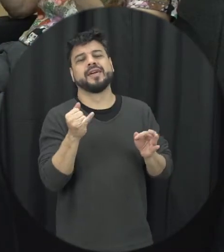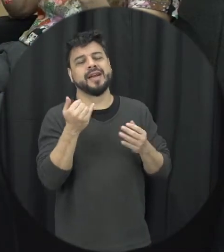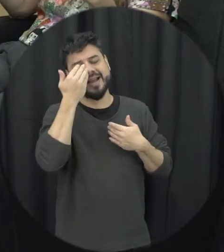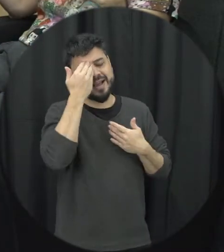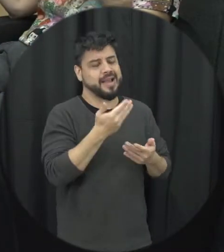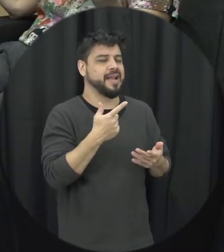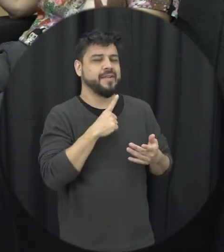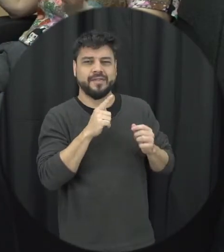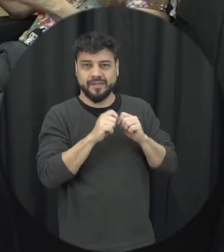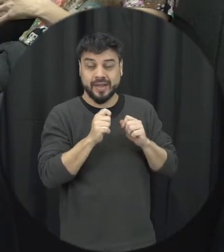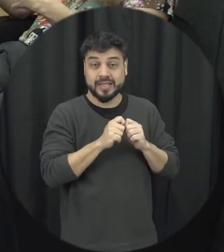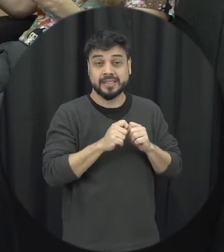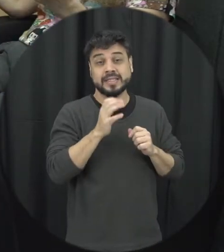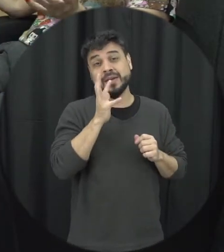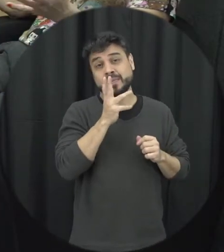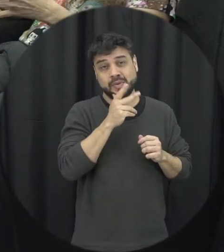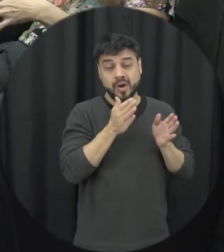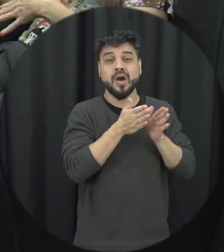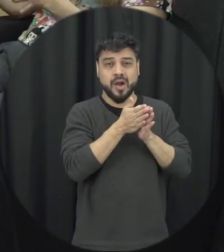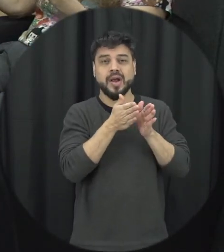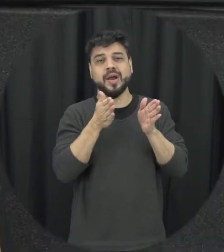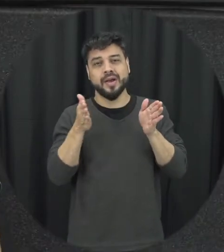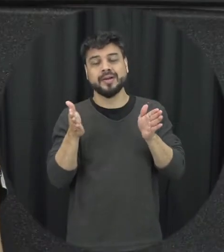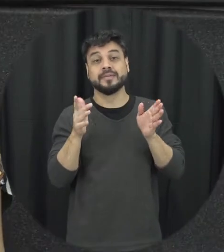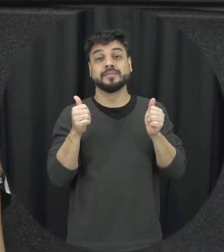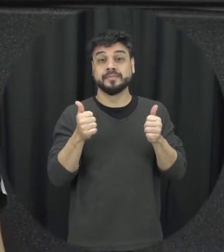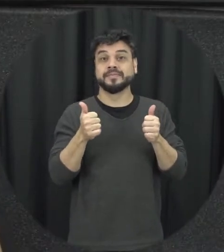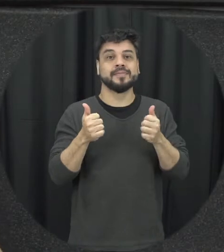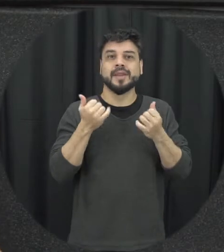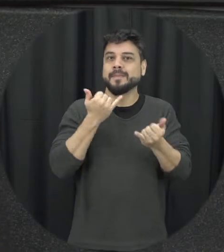e essa lua de mel às vezes ele mora durante um período né então parece que tudo voltou ao normal